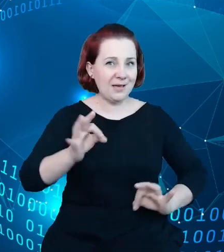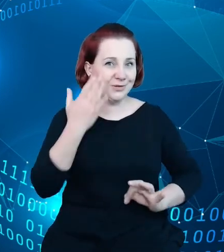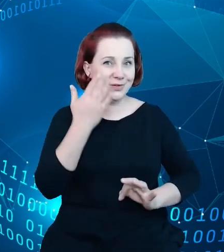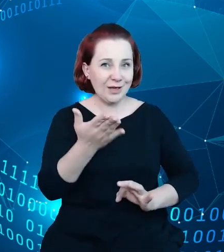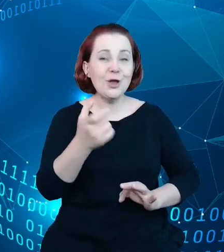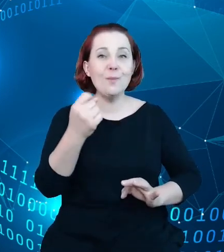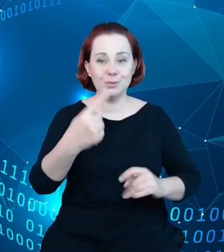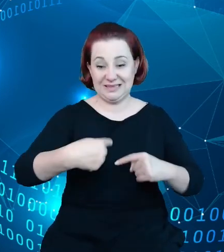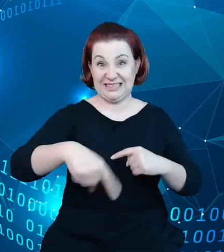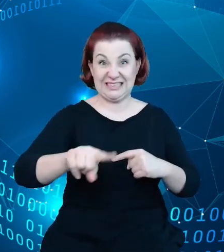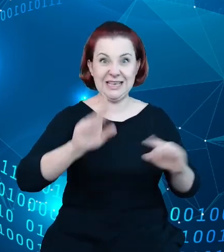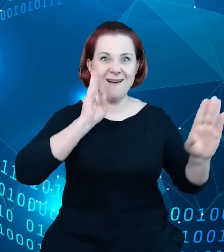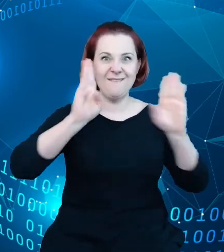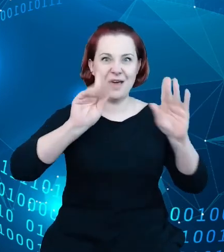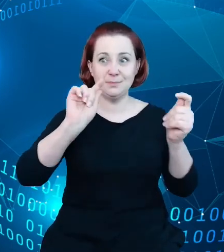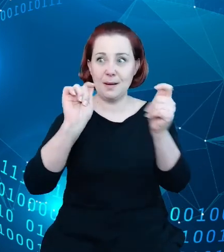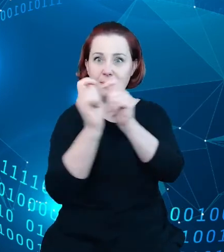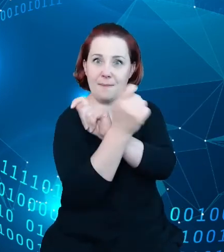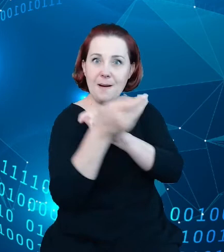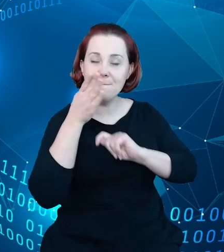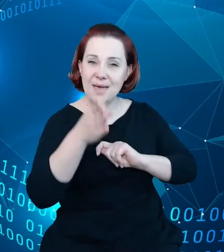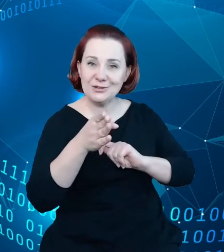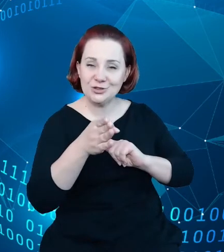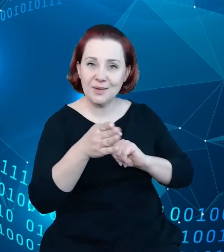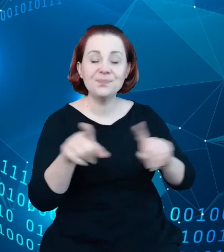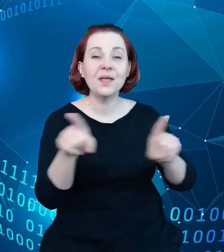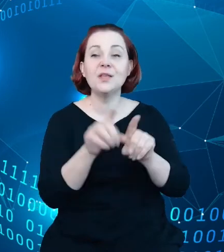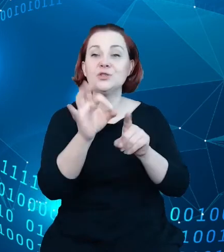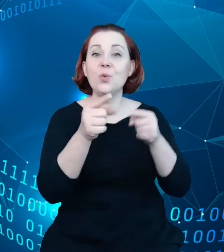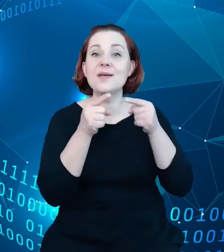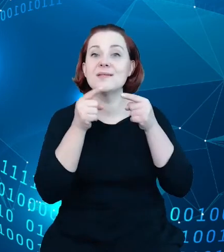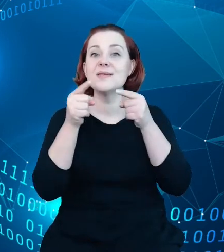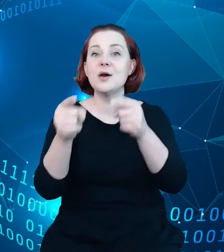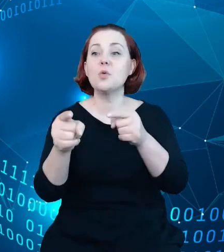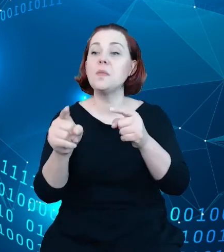Facebooku, czy o kierunku, który wskazuje na to, że te aplikacje